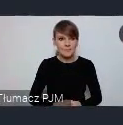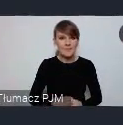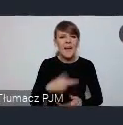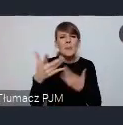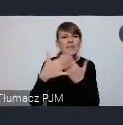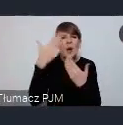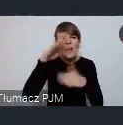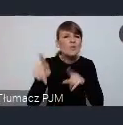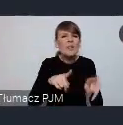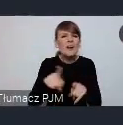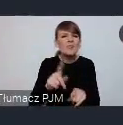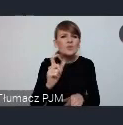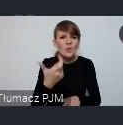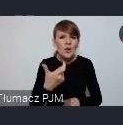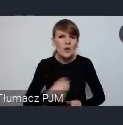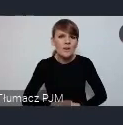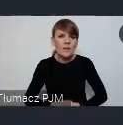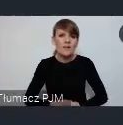Stoiska Katowic bodajże -aa stoiska Katowic